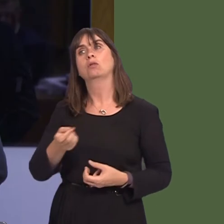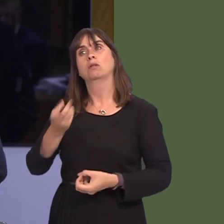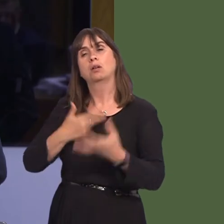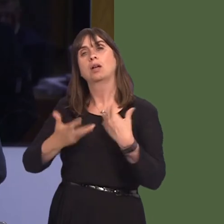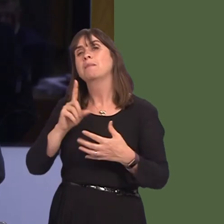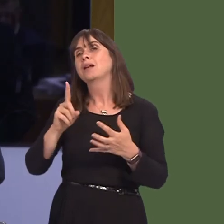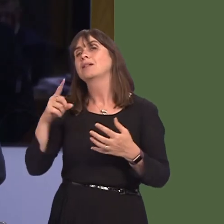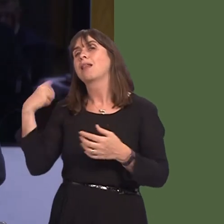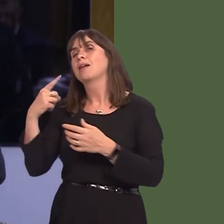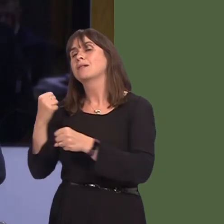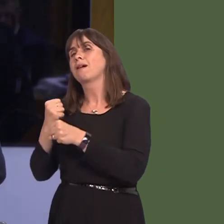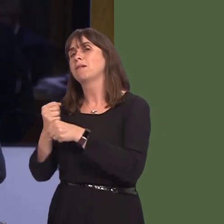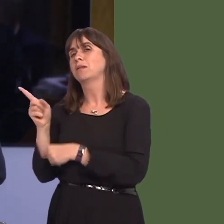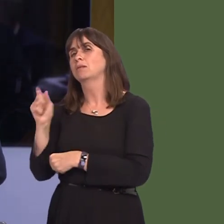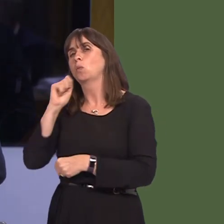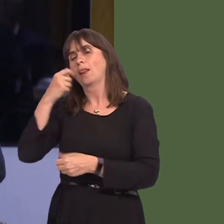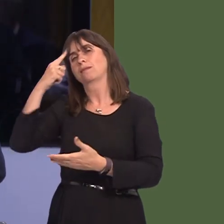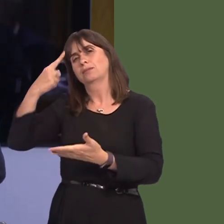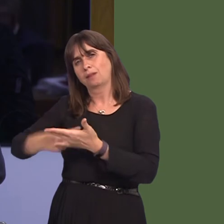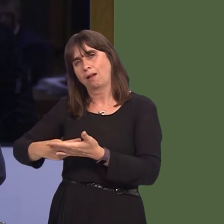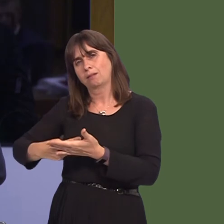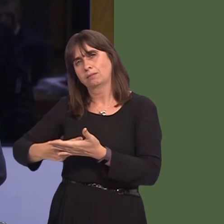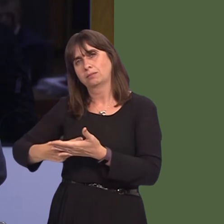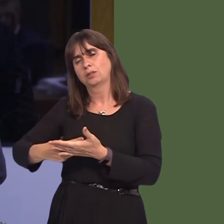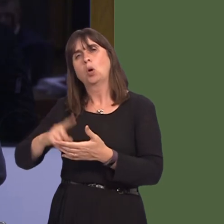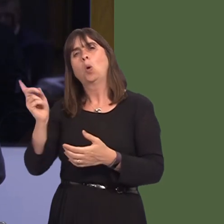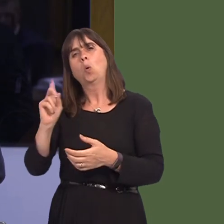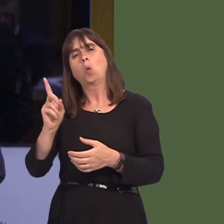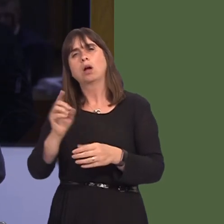for the UK Government to decide what, if any, restrictions or customs it wanted to putóor